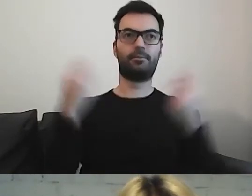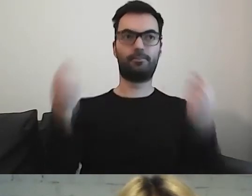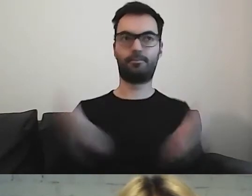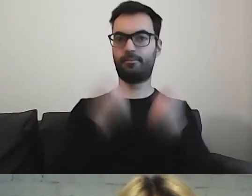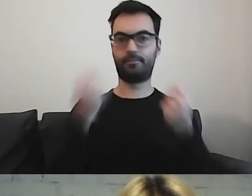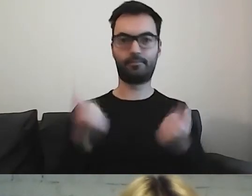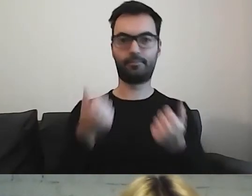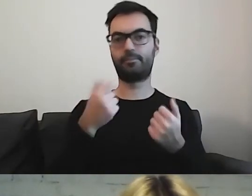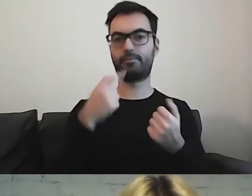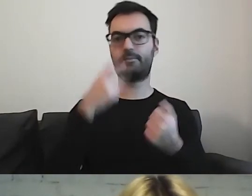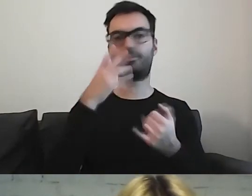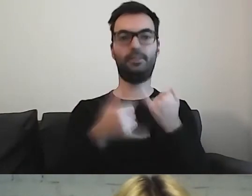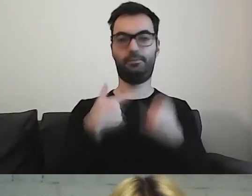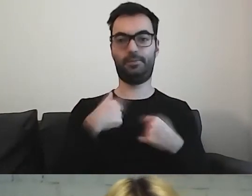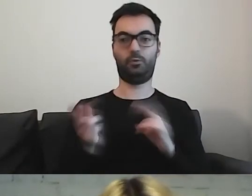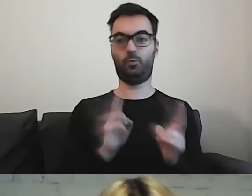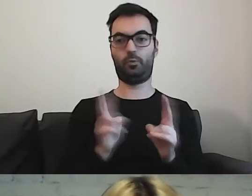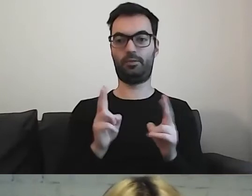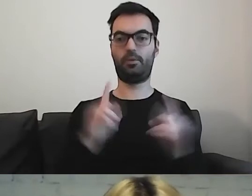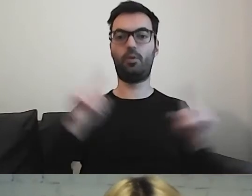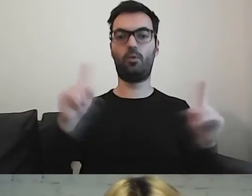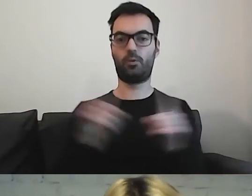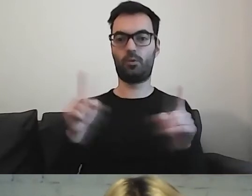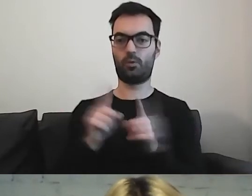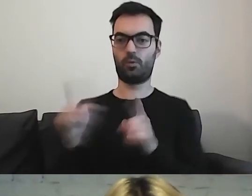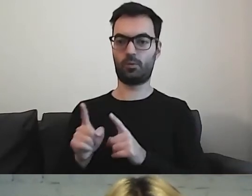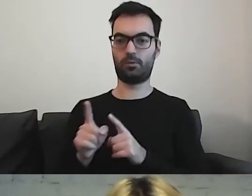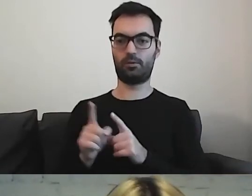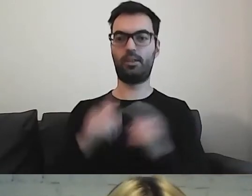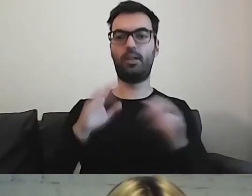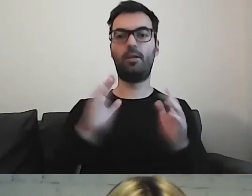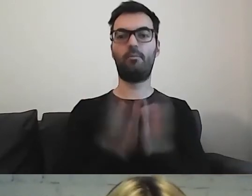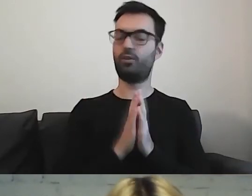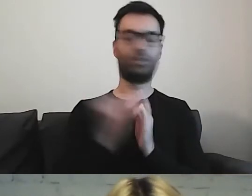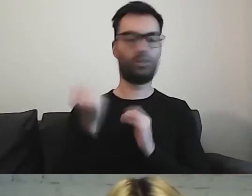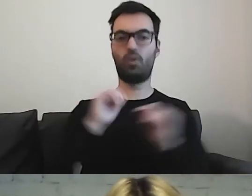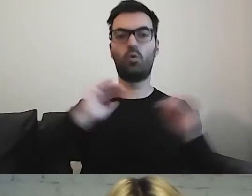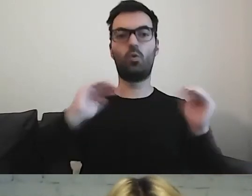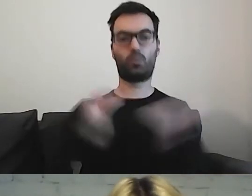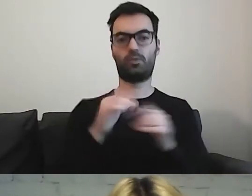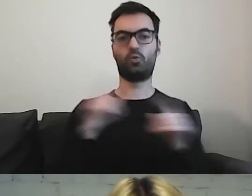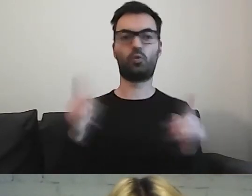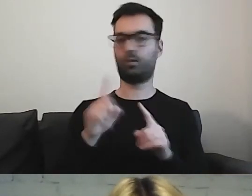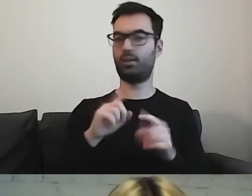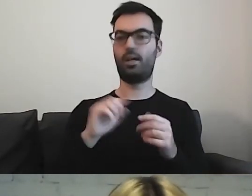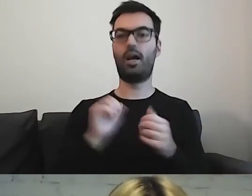To tak wygląda, jeśli tłumaczymy skróty. Proszę nie używać skrótów. Albo tłumaczyć te skróty.